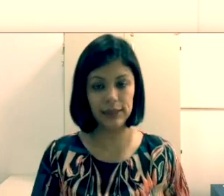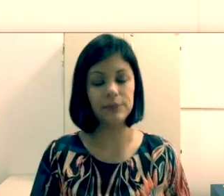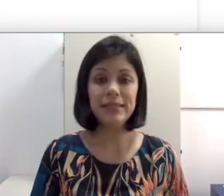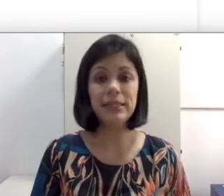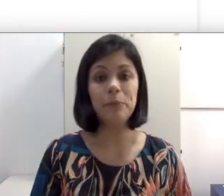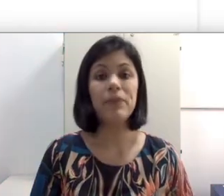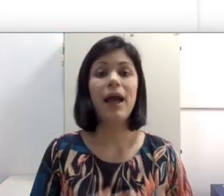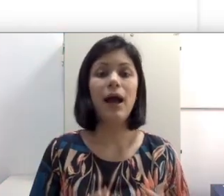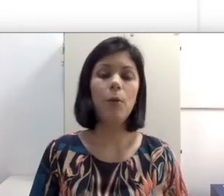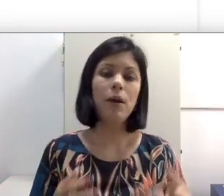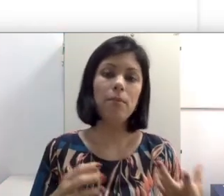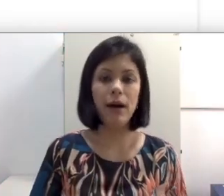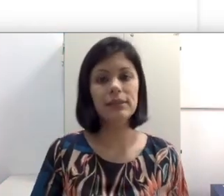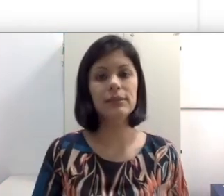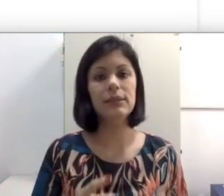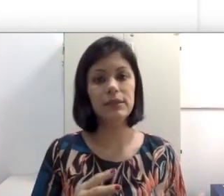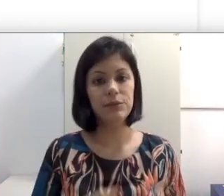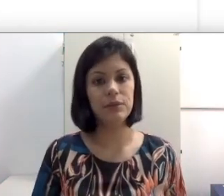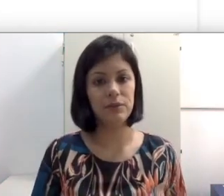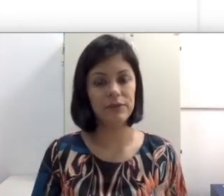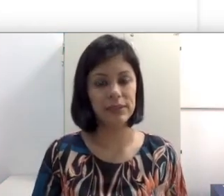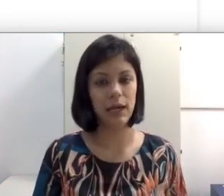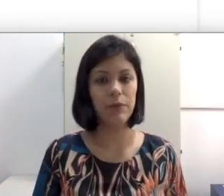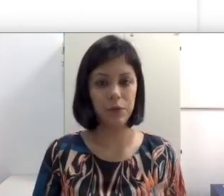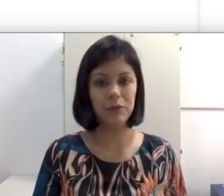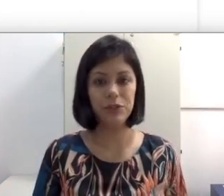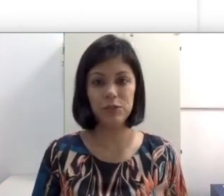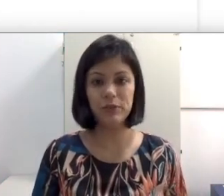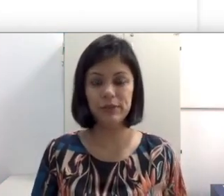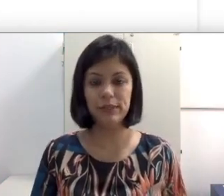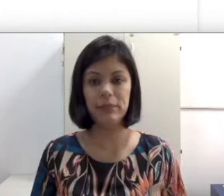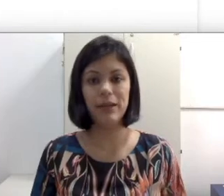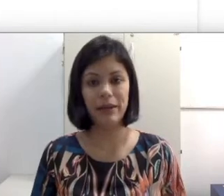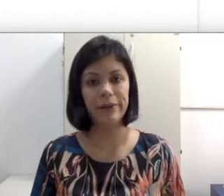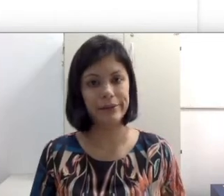Sim, há uma base na leitura facial e, como eu já disse para vocês na aula anterior,